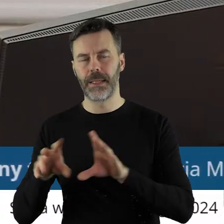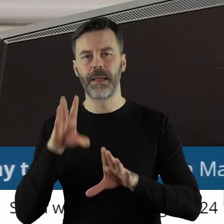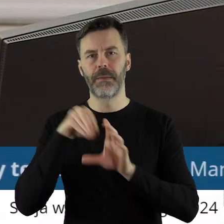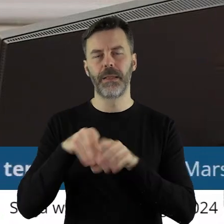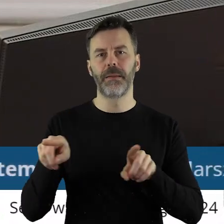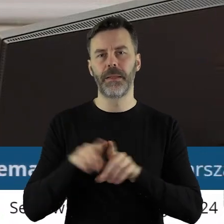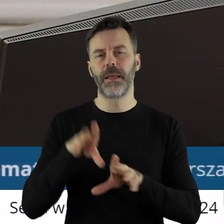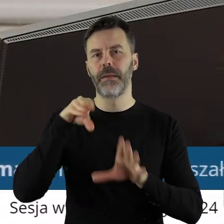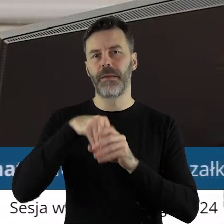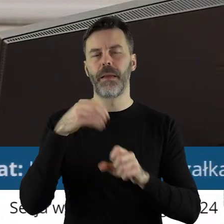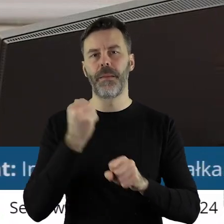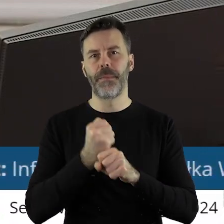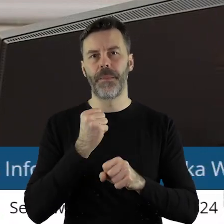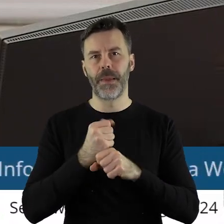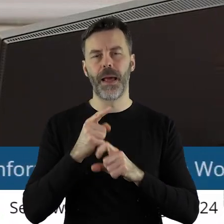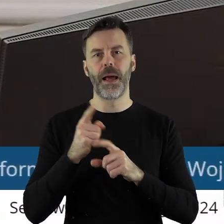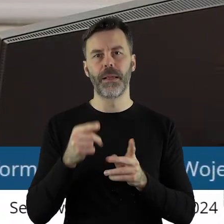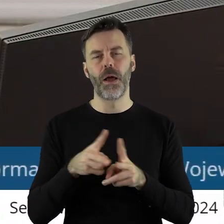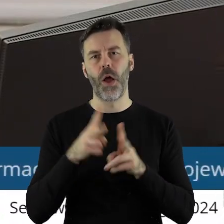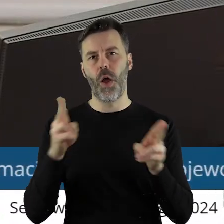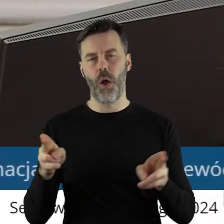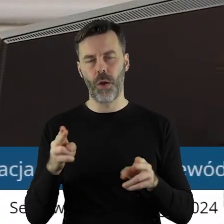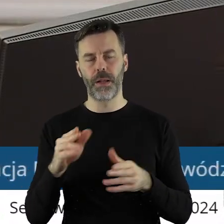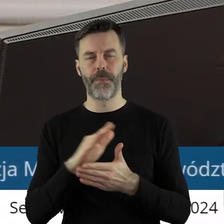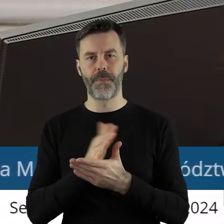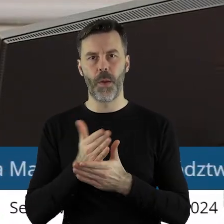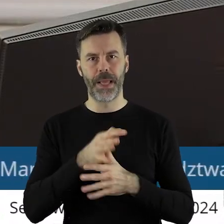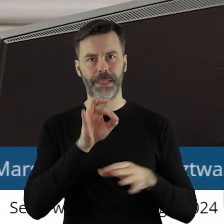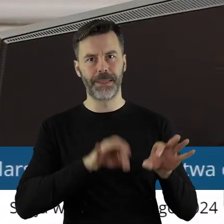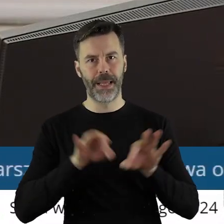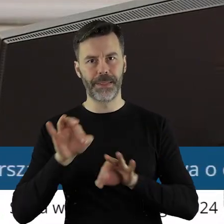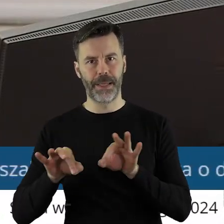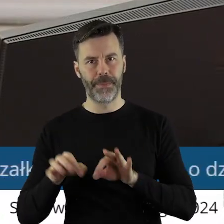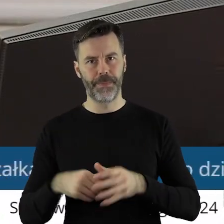o pracach Sejmiku Województwa Łódzkiego w okresie między sesjami.